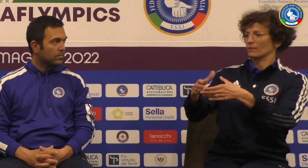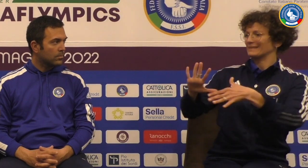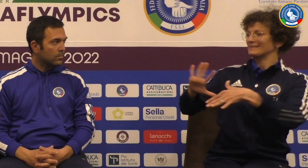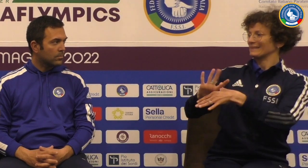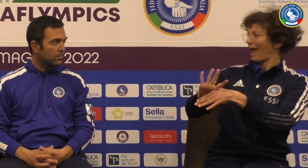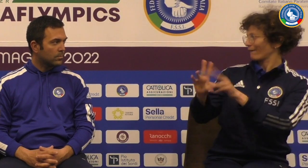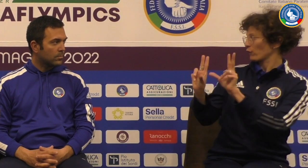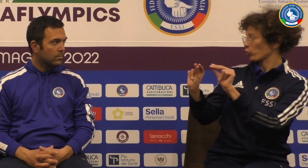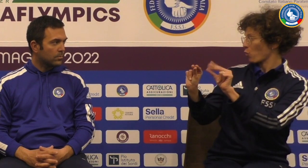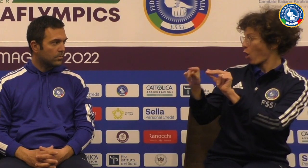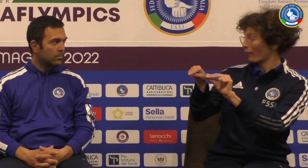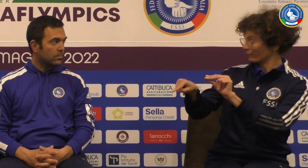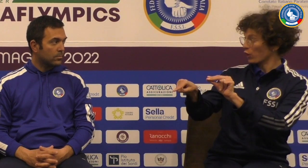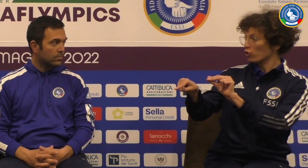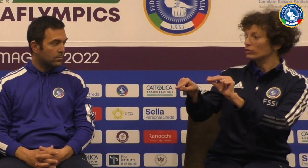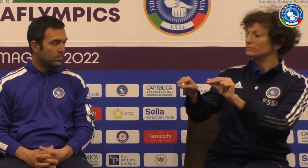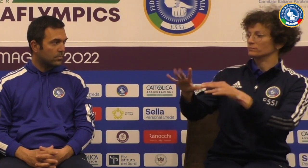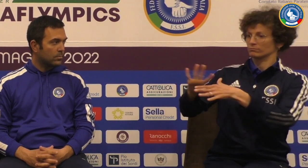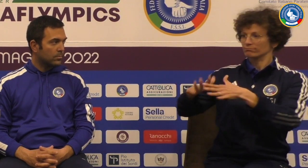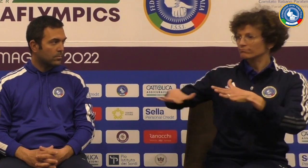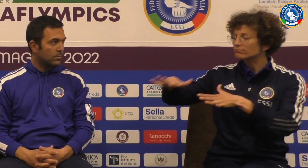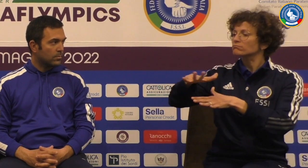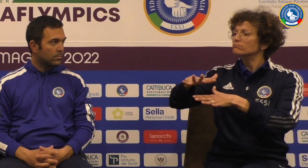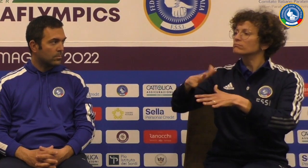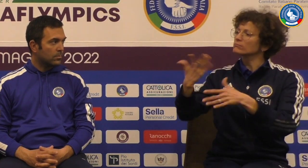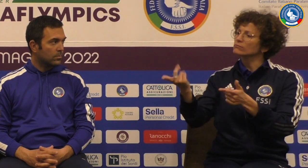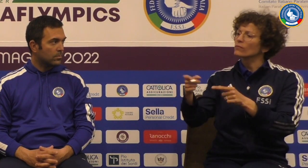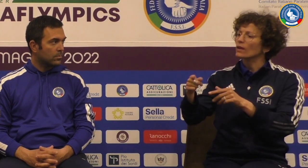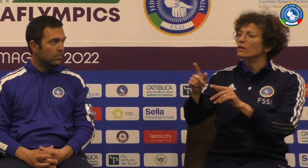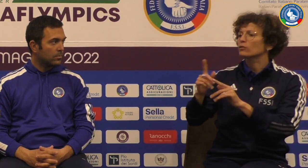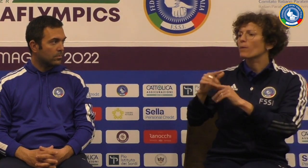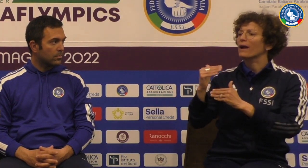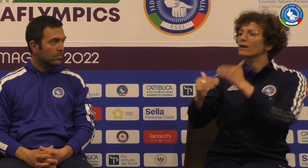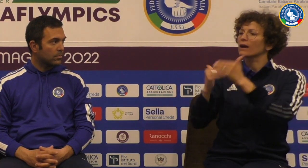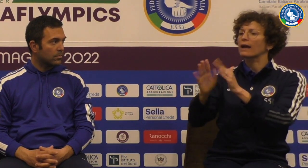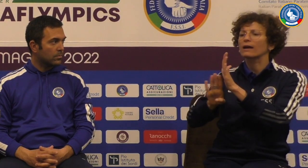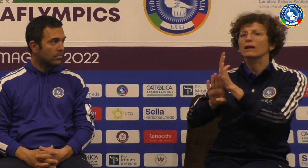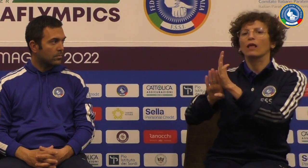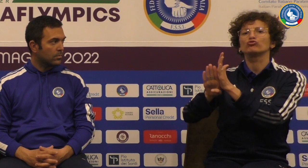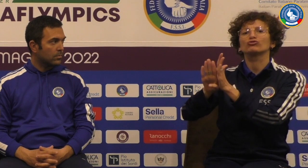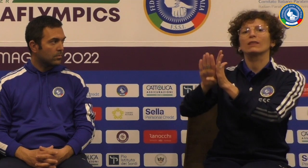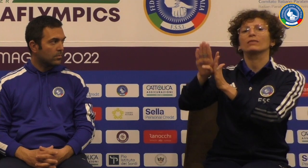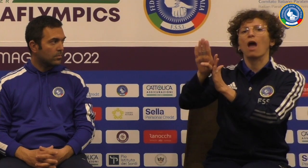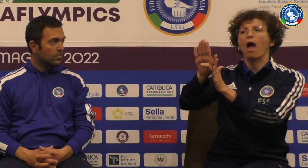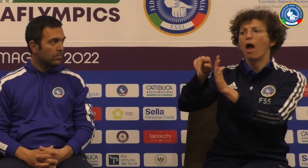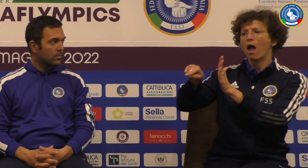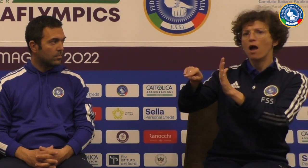Seconda domanda è uno staff nuovo quello di queste Philips Qual è stata